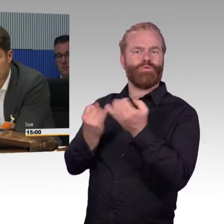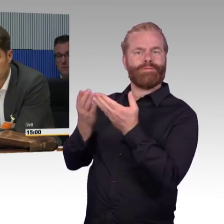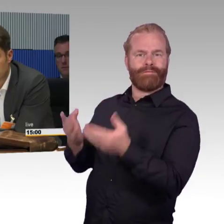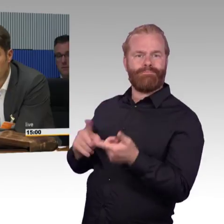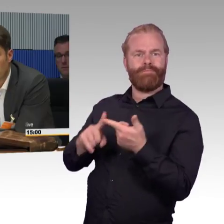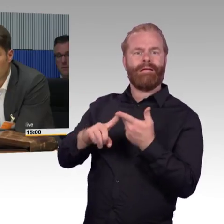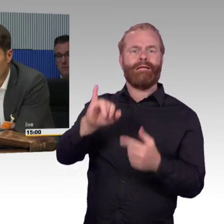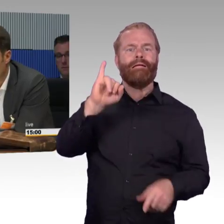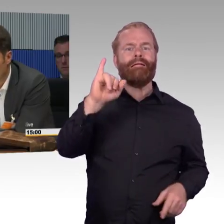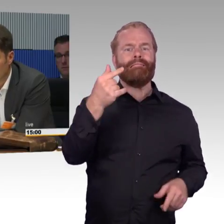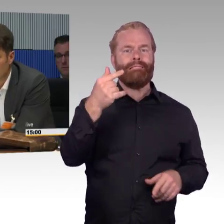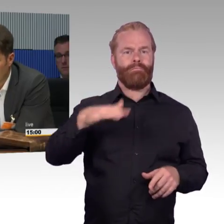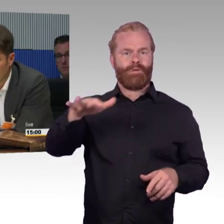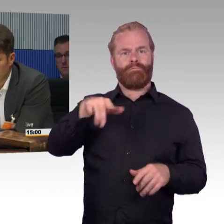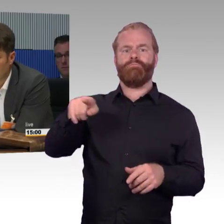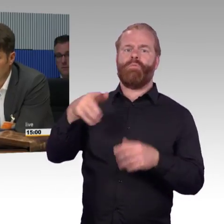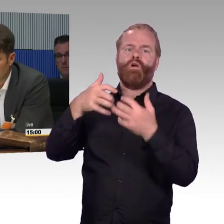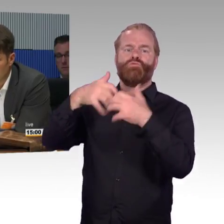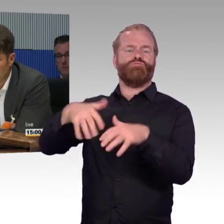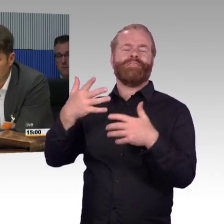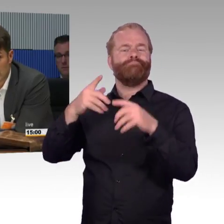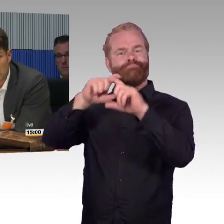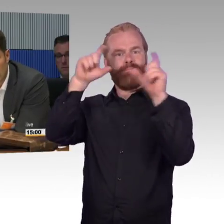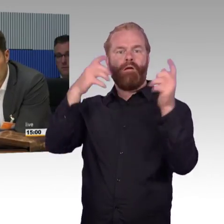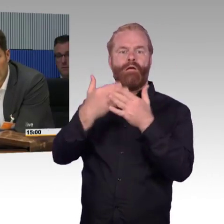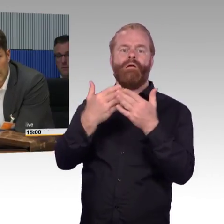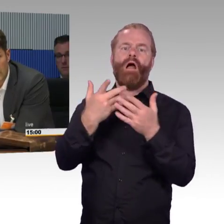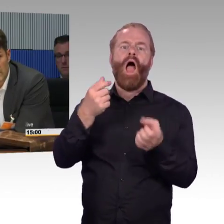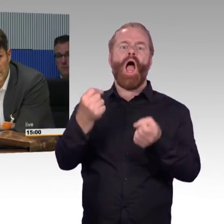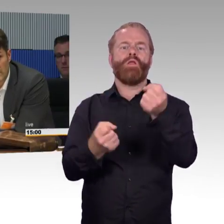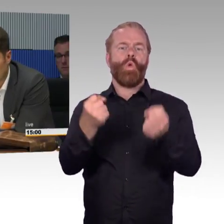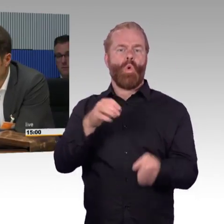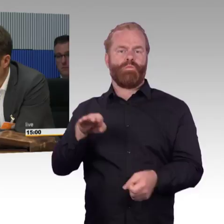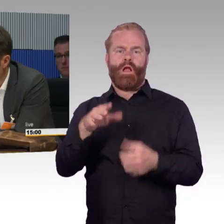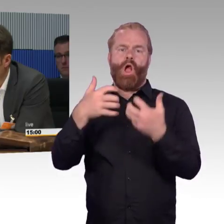Anstatt dieses Brimborium zu machen, dass ich öfter umsteigen muss und wie hoch sind die Gehsteige